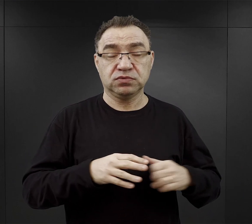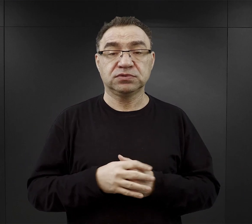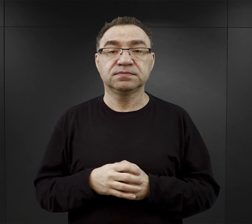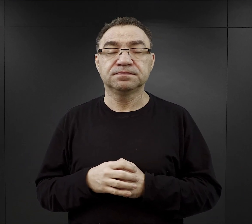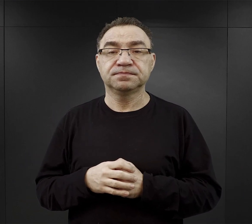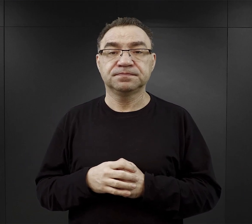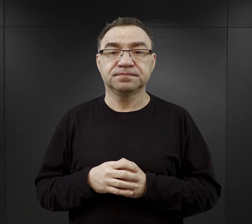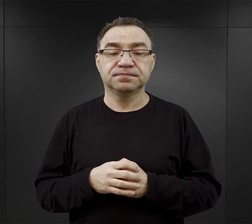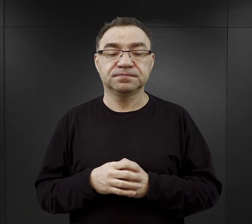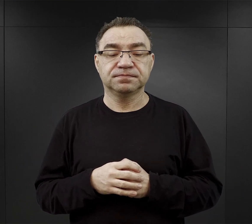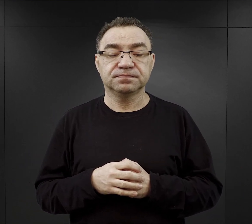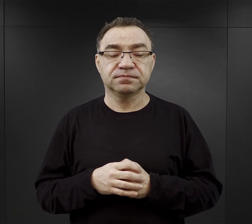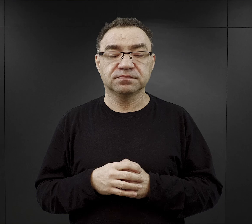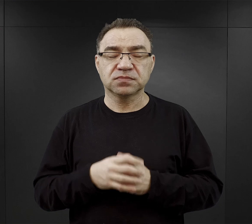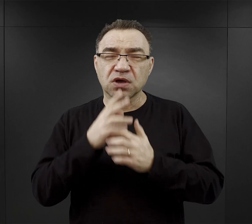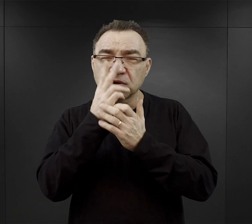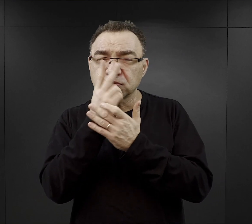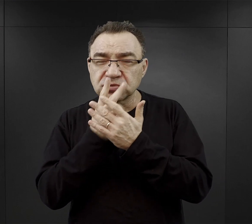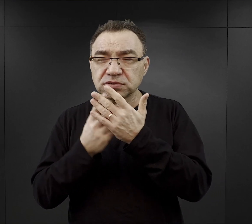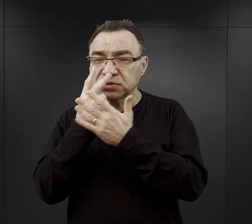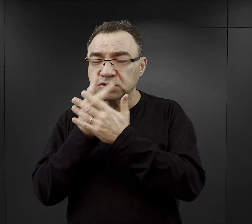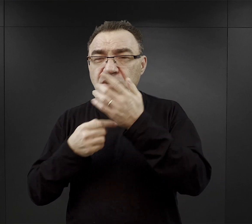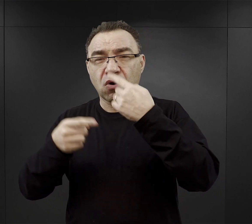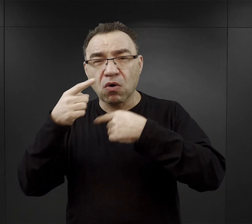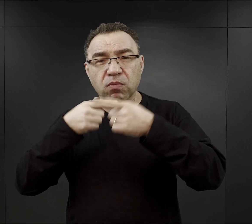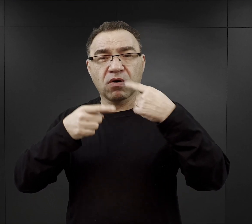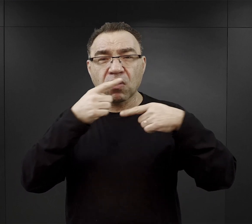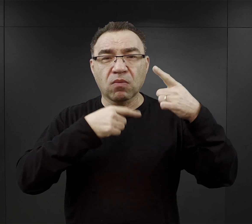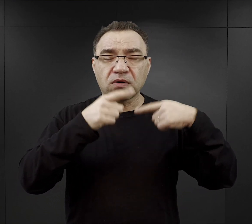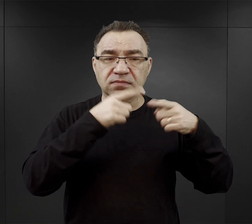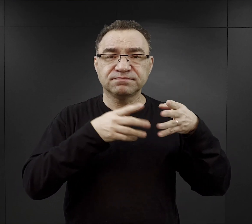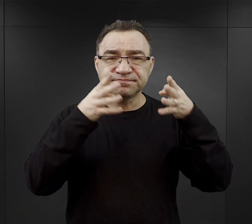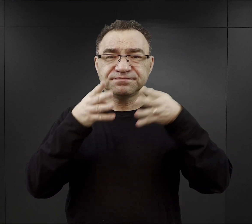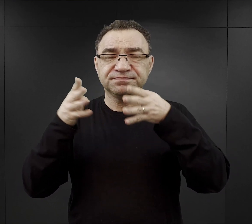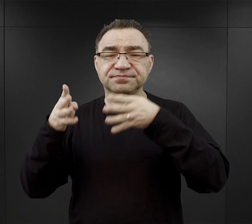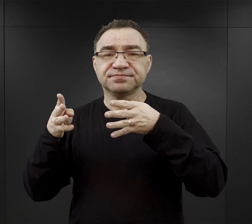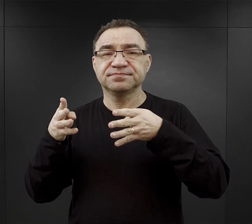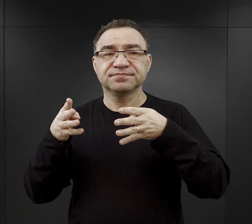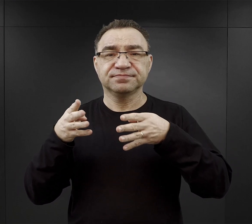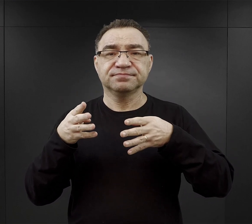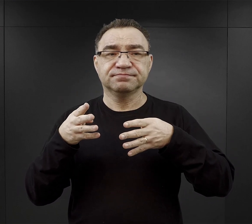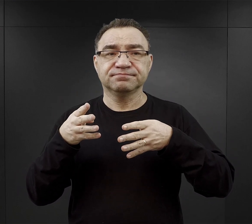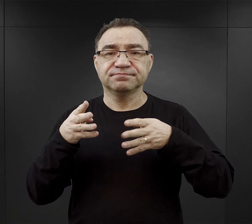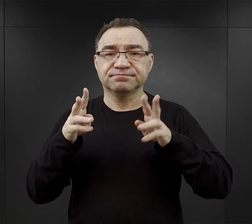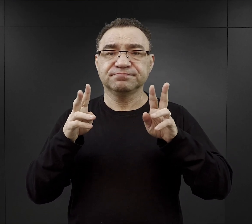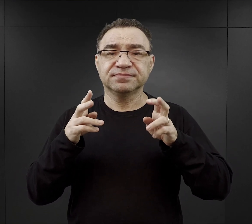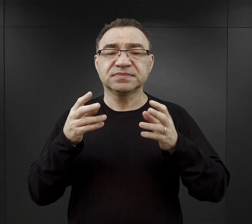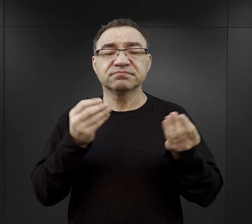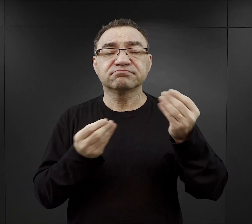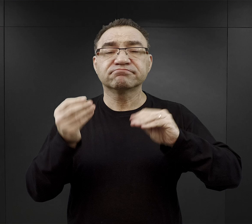Wczytując się w relacje, często pojawia się określenie jako tego podstawowego składnika służącego do